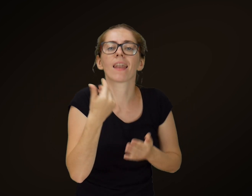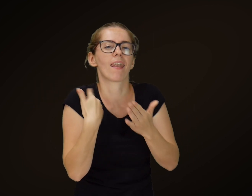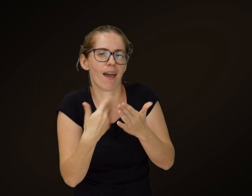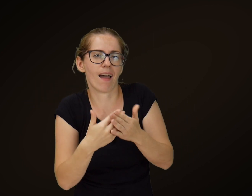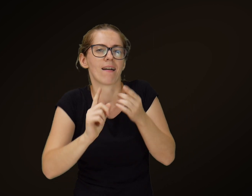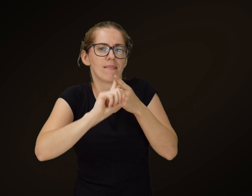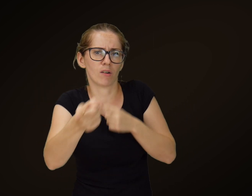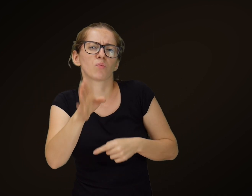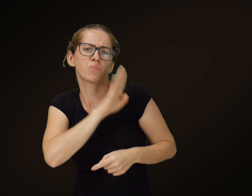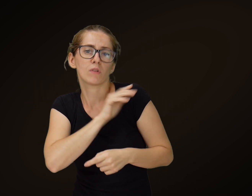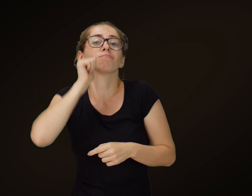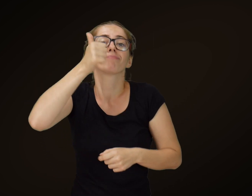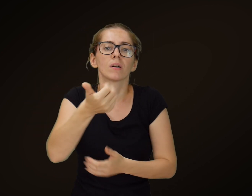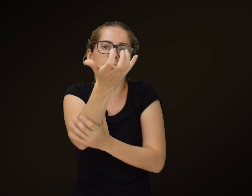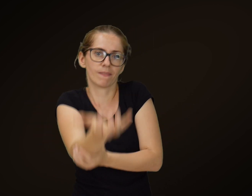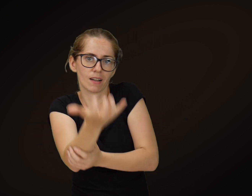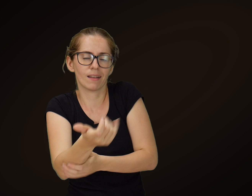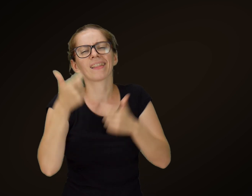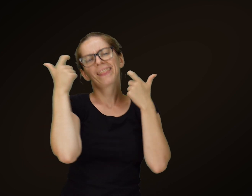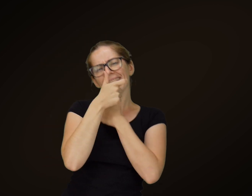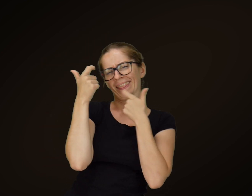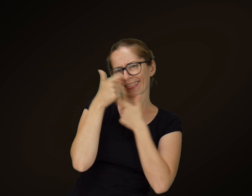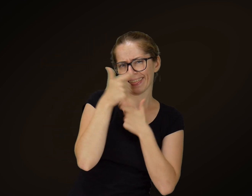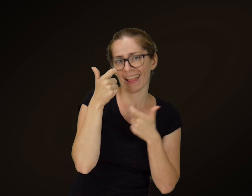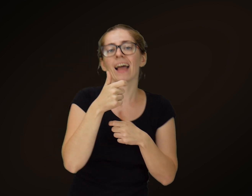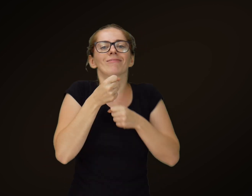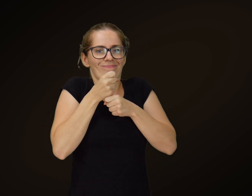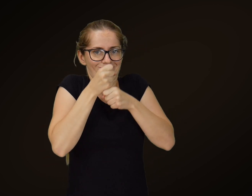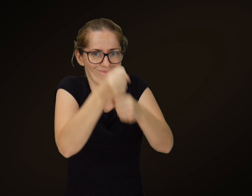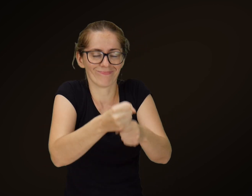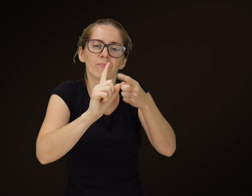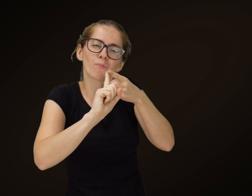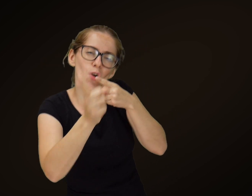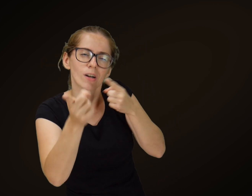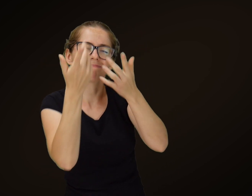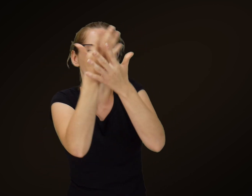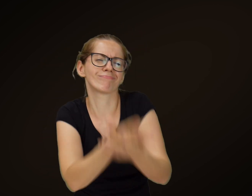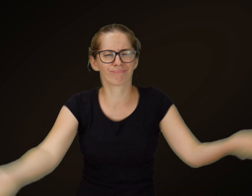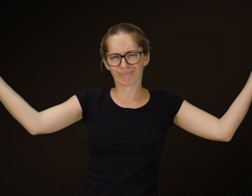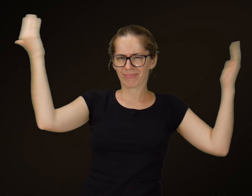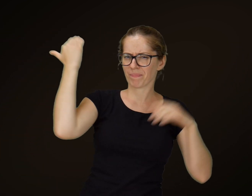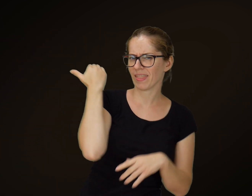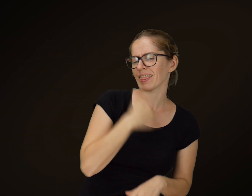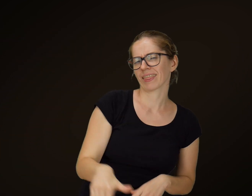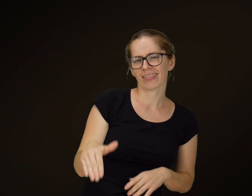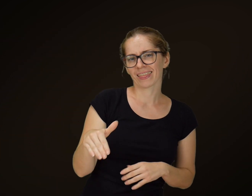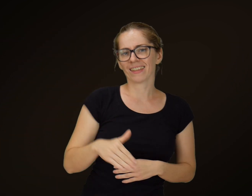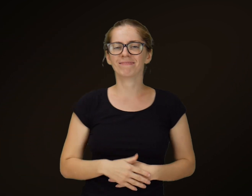Śmiał się żebrak nazajutrz i upił na stypie